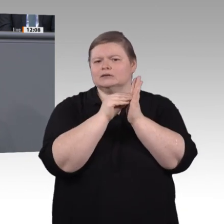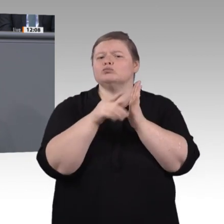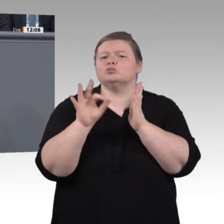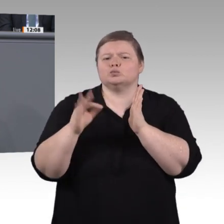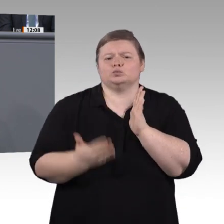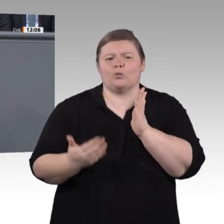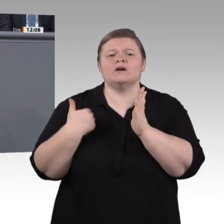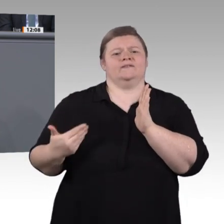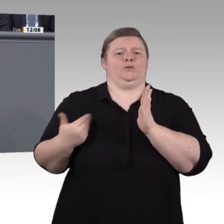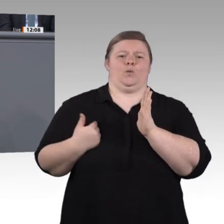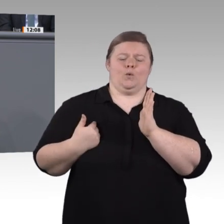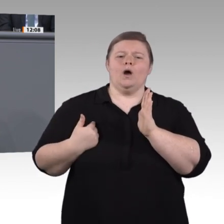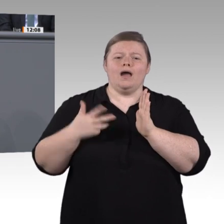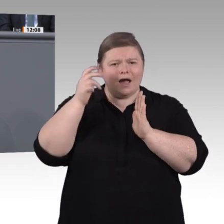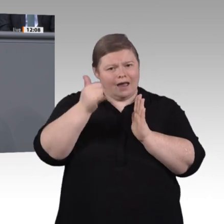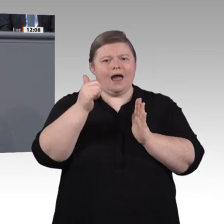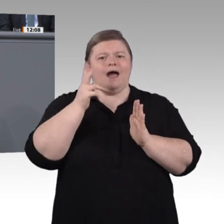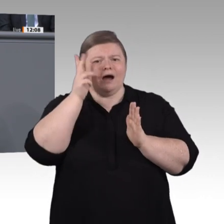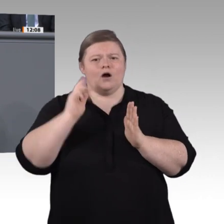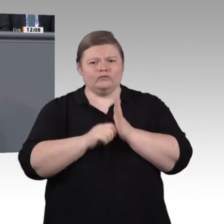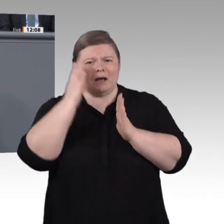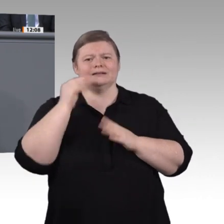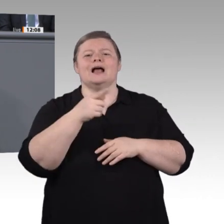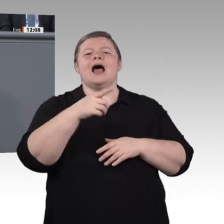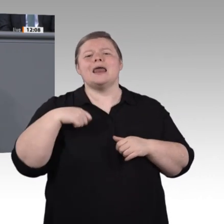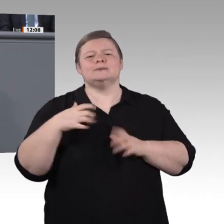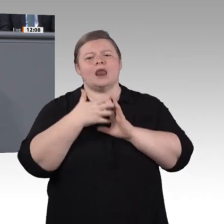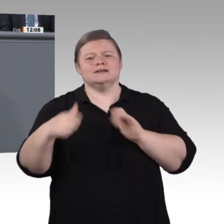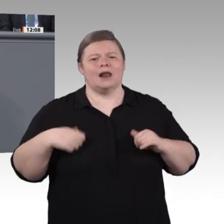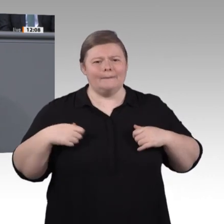den sie braucht. Für die Gesellschaft als Ganzes muss Weiterbildung genauso wichtig